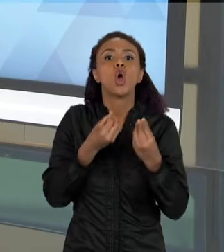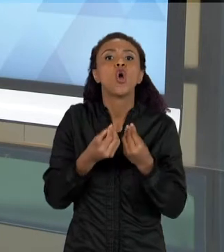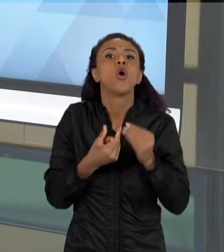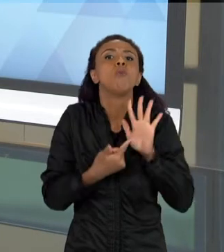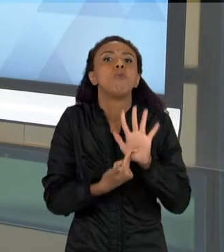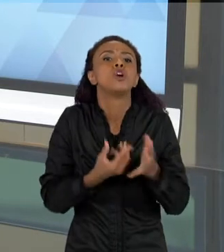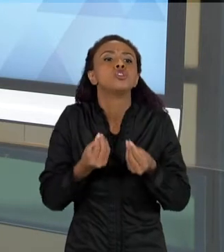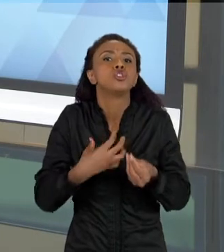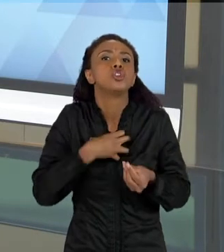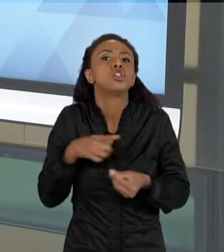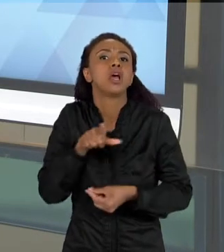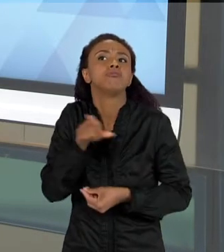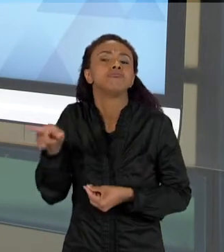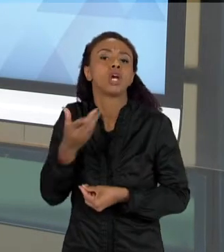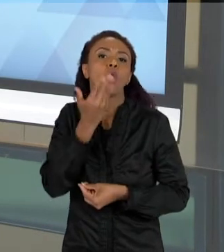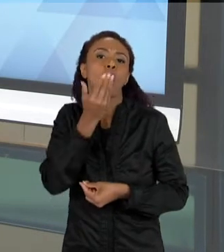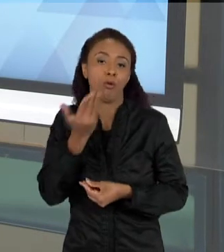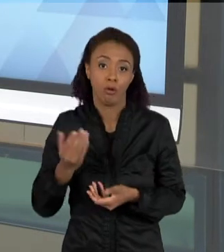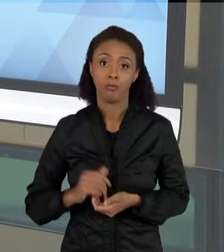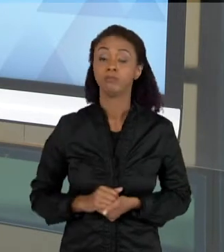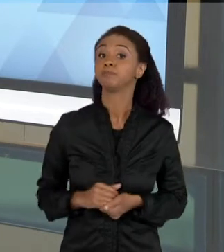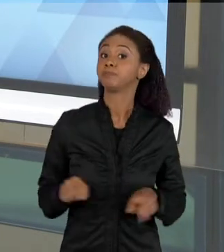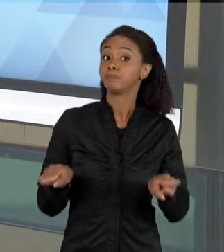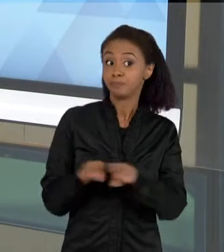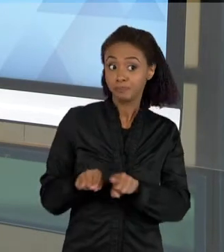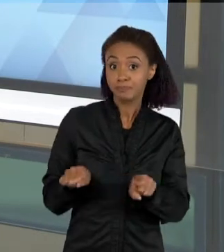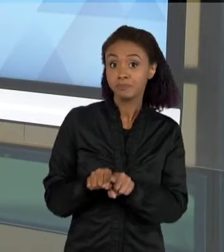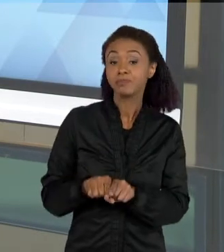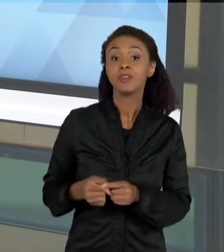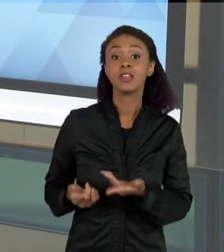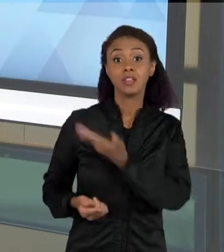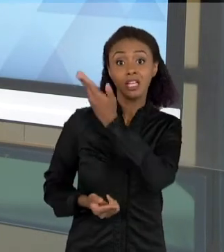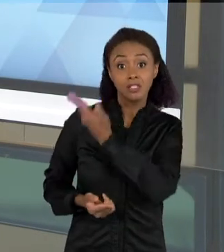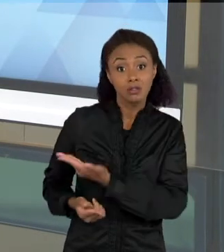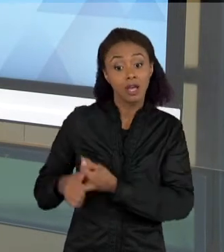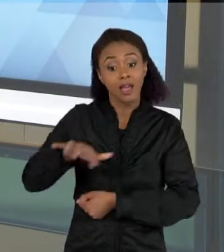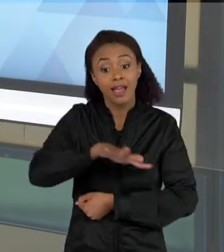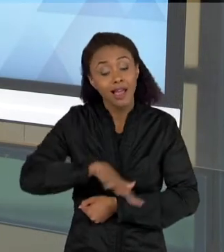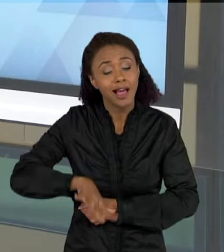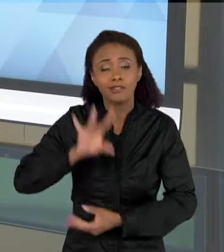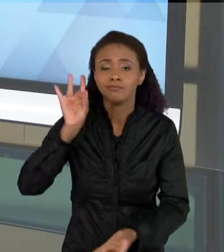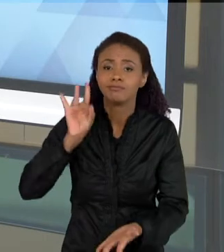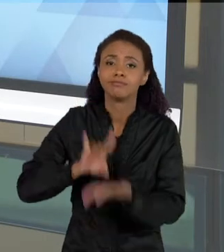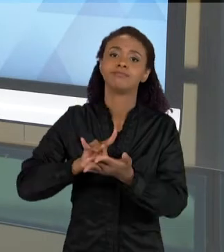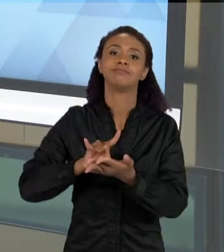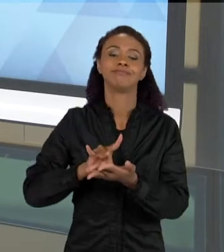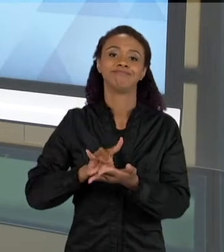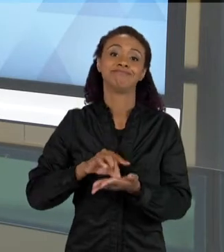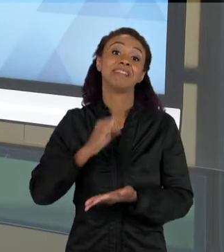FORMAS DE REPRESENTAÇÃO SÃO TÍPICAS DA CIÊNCIA. OUTRO TIPO DE TEXTO TAMBÉM QUE É